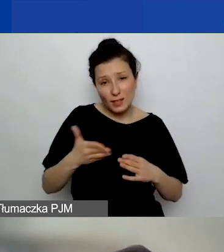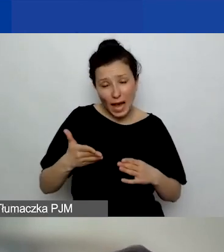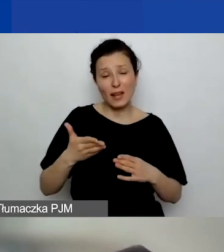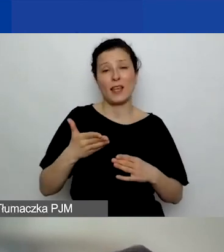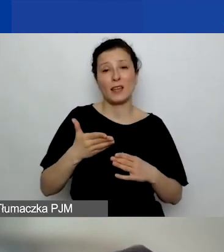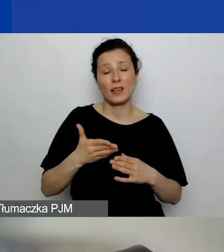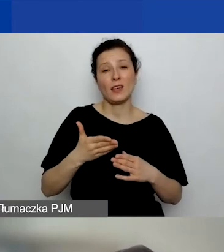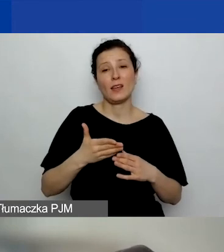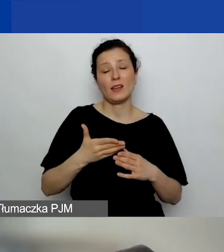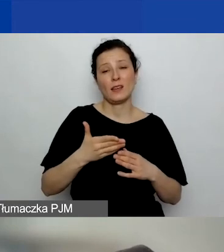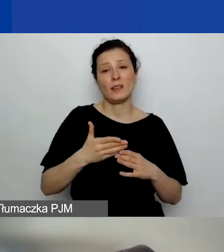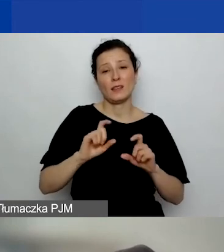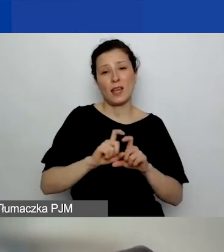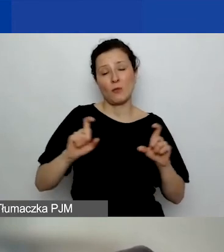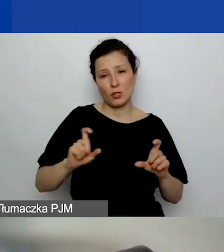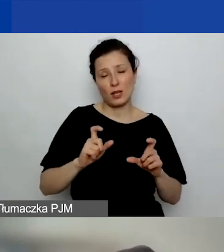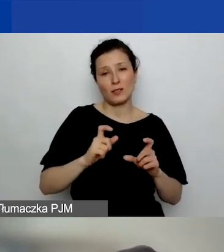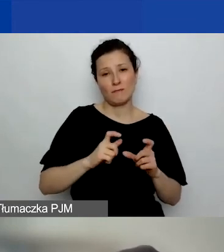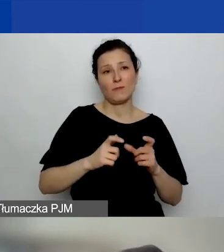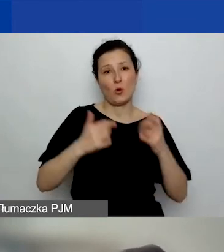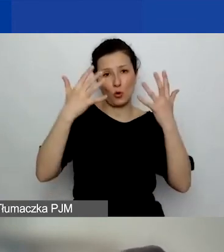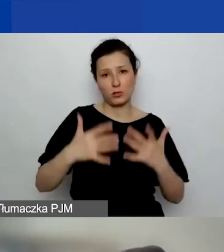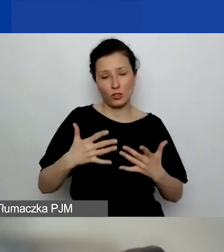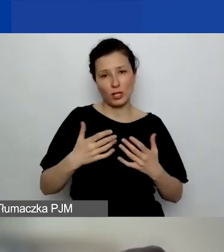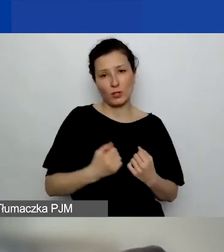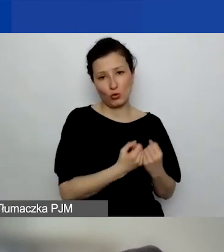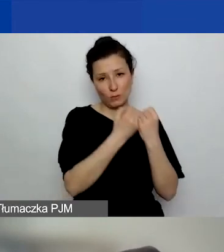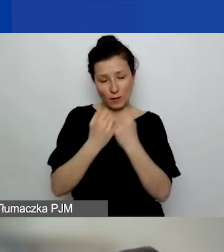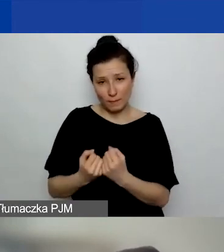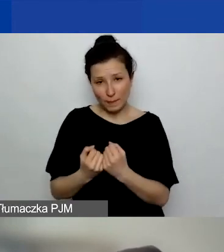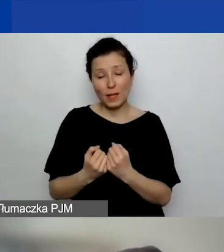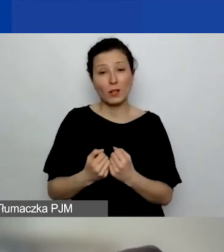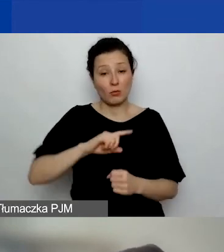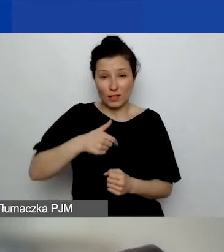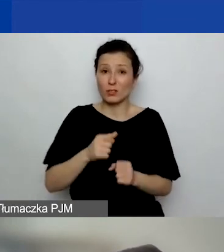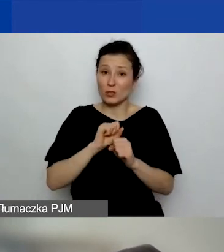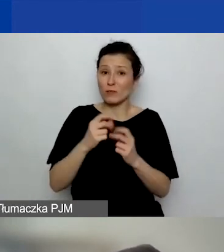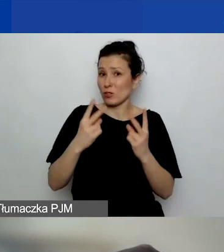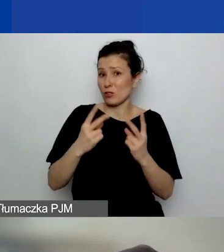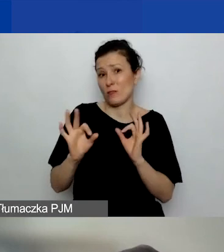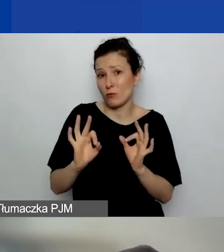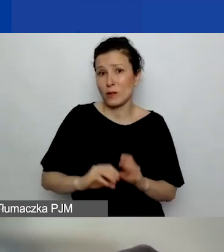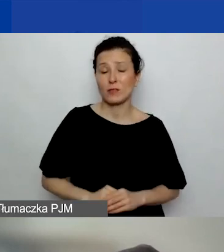to dla nas to też jest dość istotna informacja. Więc tak.